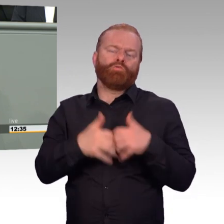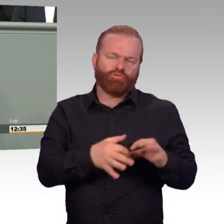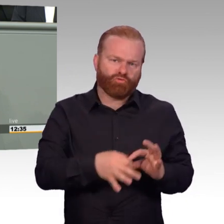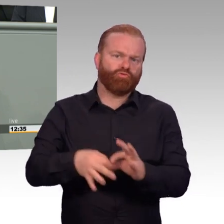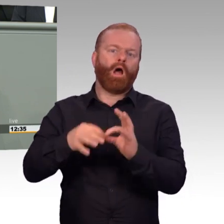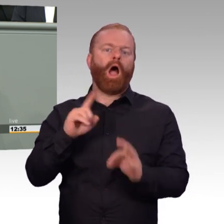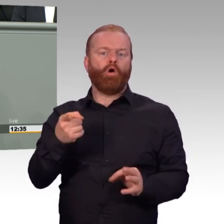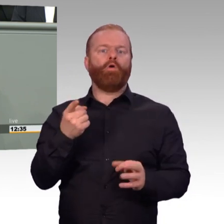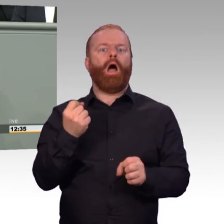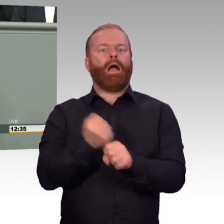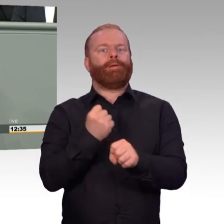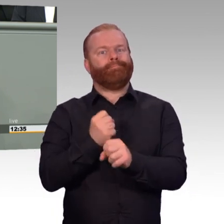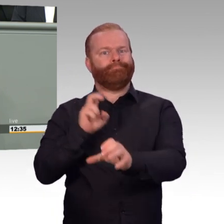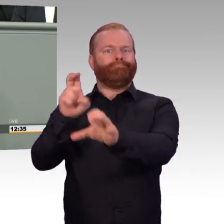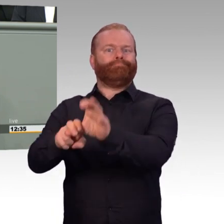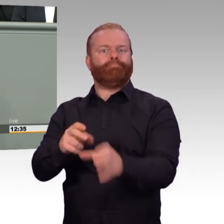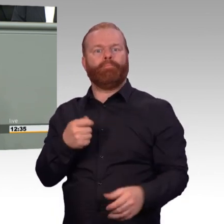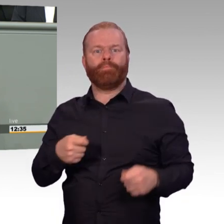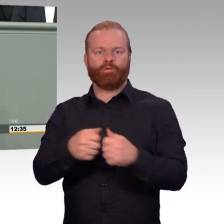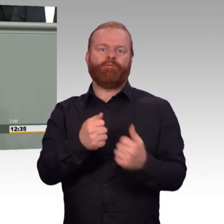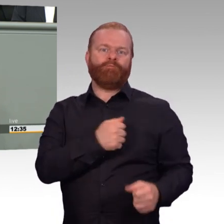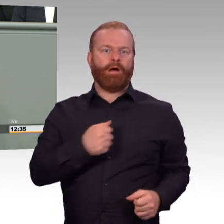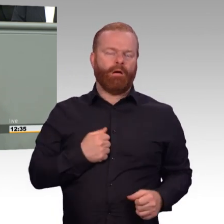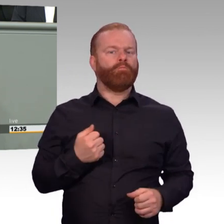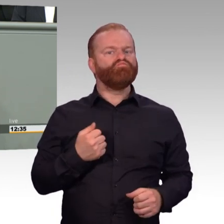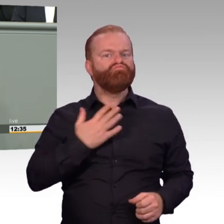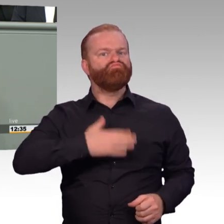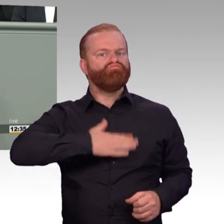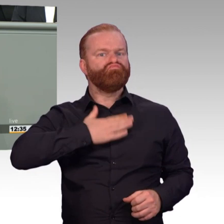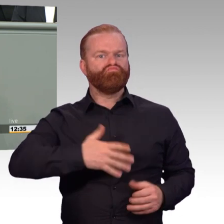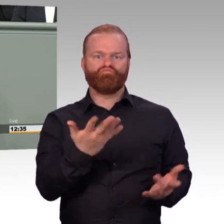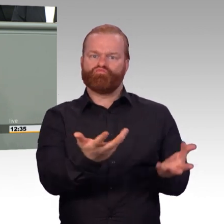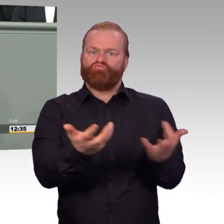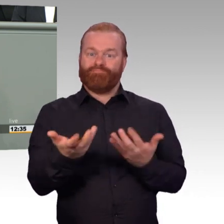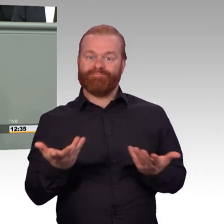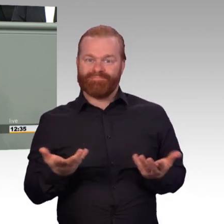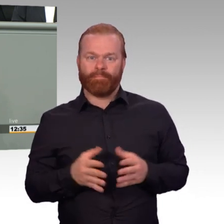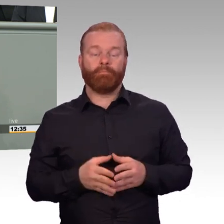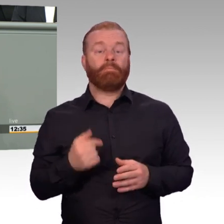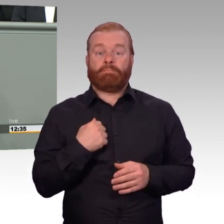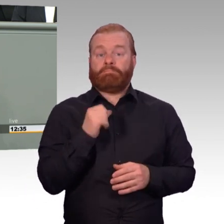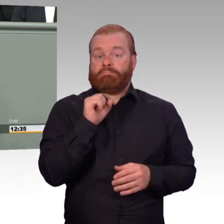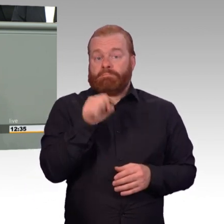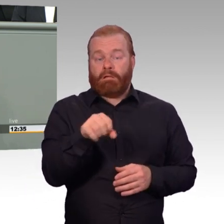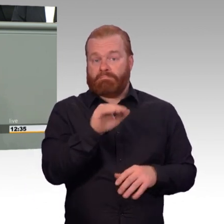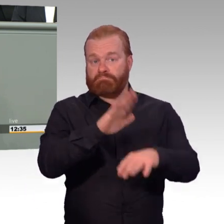noch weiterhin zu führende Sachdebatten. Lassen Sie uns also gemeinsam für die Bundeswehr streiten im Sinne der Soldatinnen, Soldaten